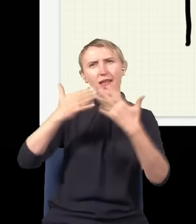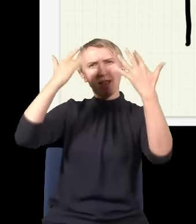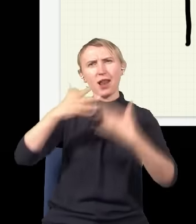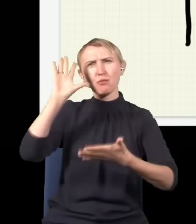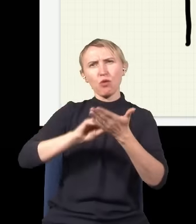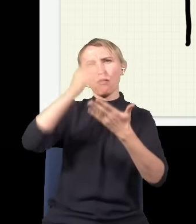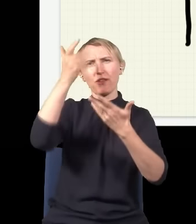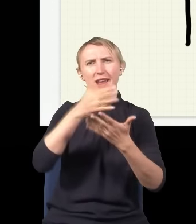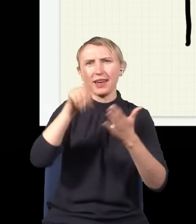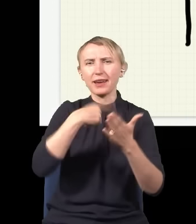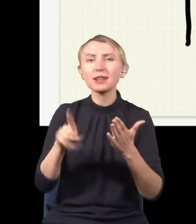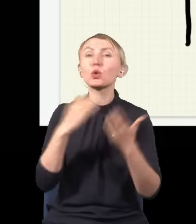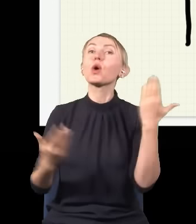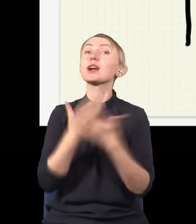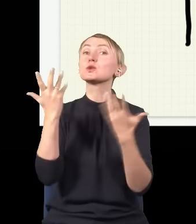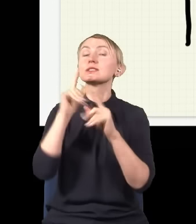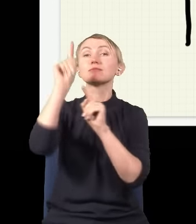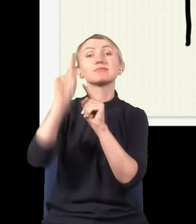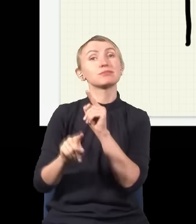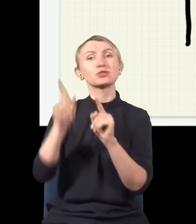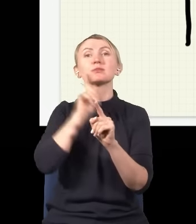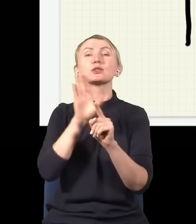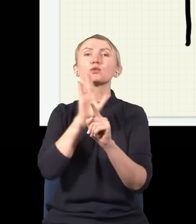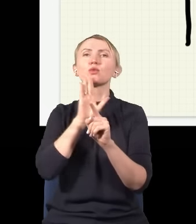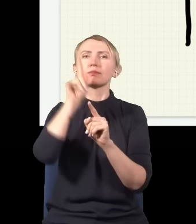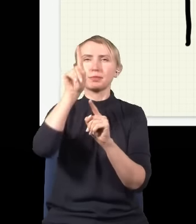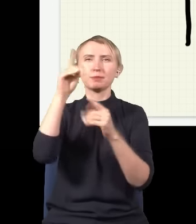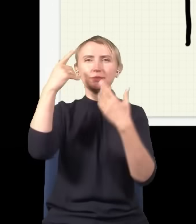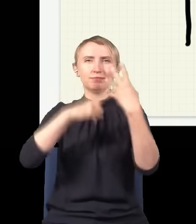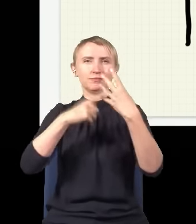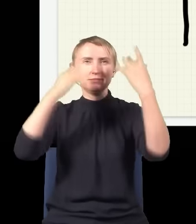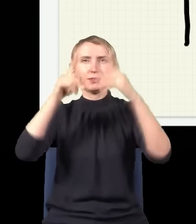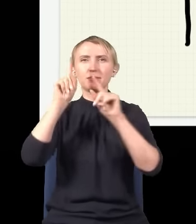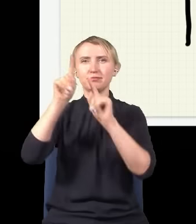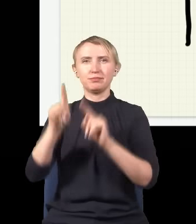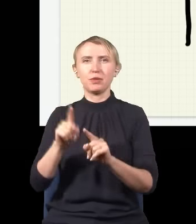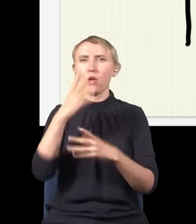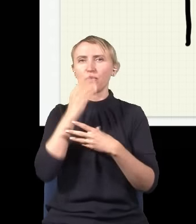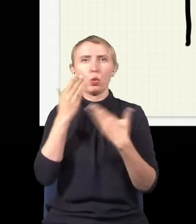gdzie te fotony są, to się okazuje, że rozkład… ta statystyka trafiania fotonów będzie mniej więcej taka: